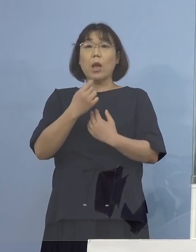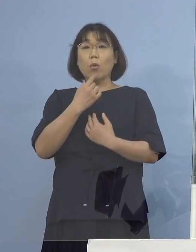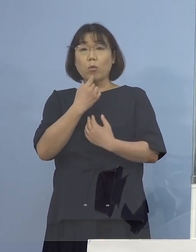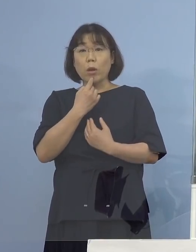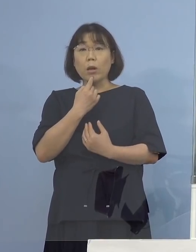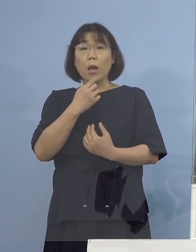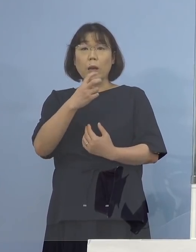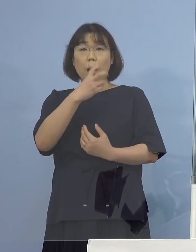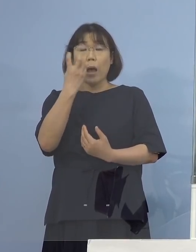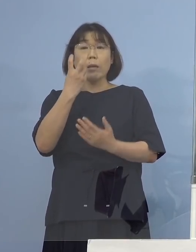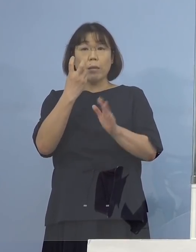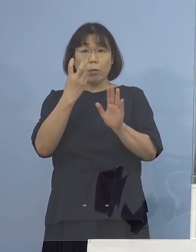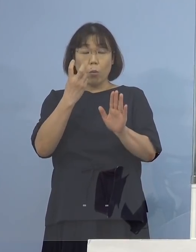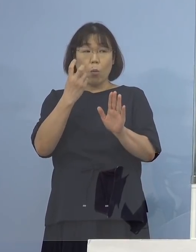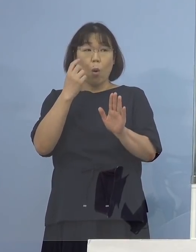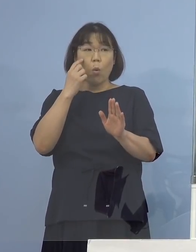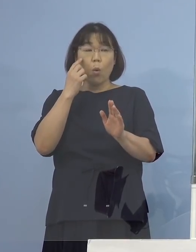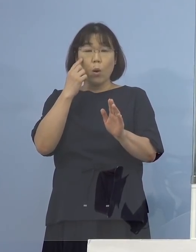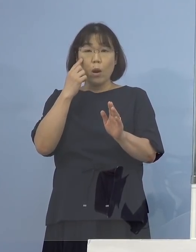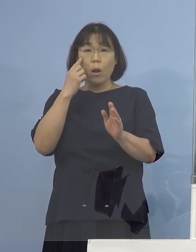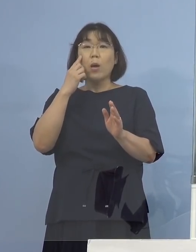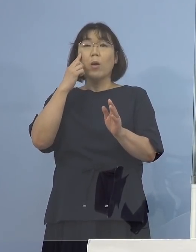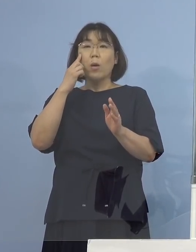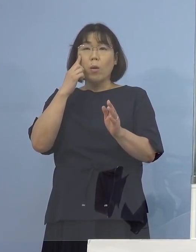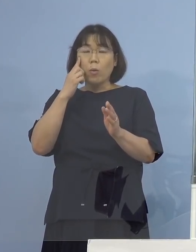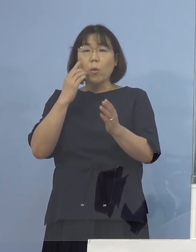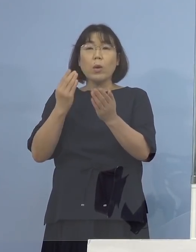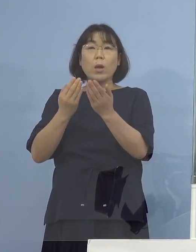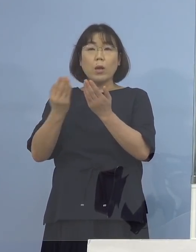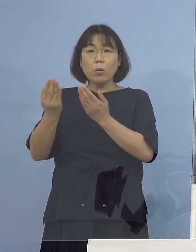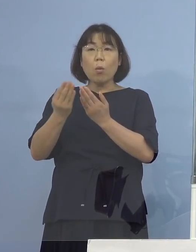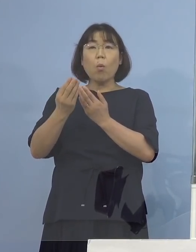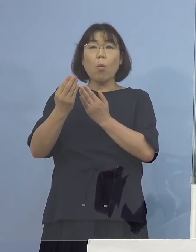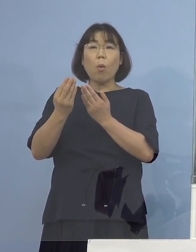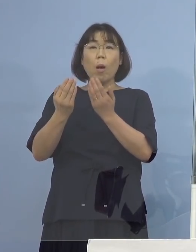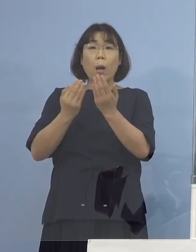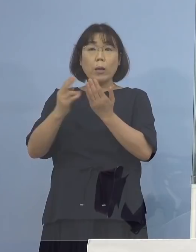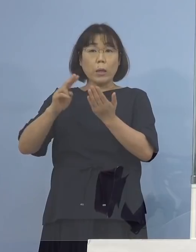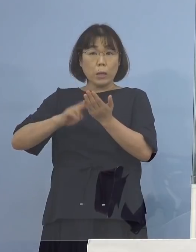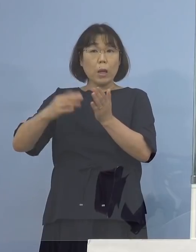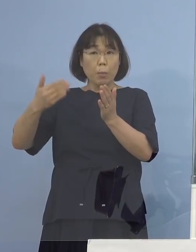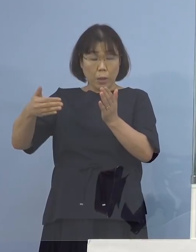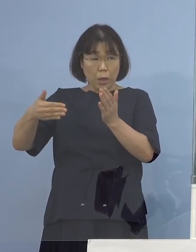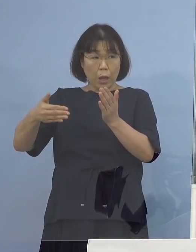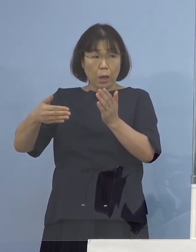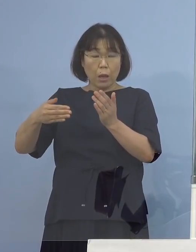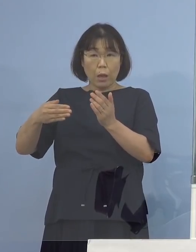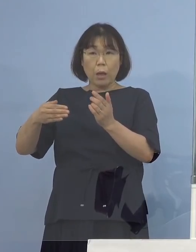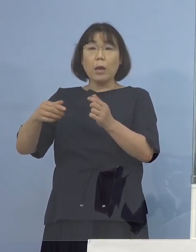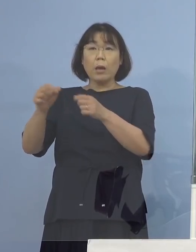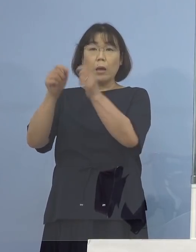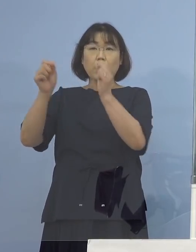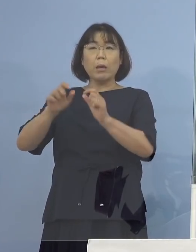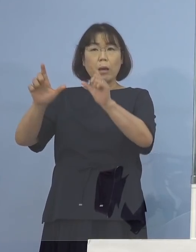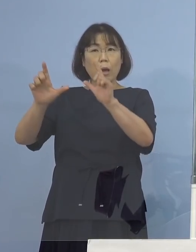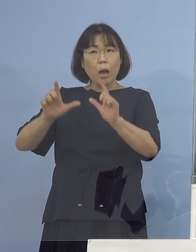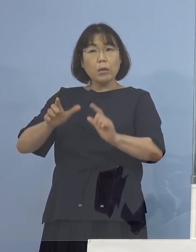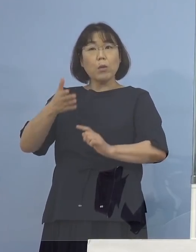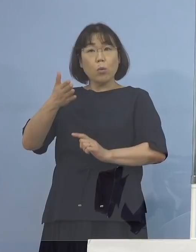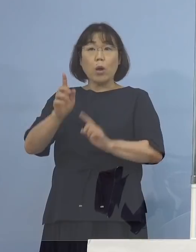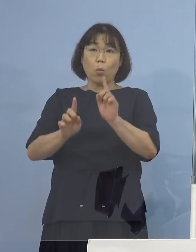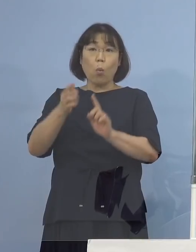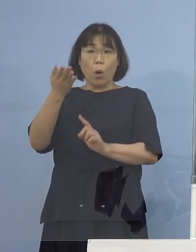これの確定検査が行われているのか 既に結果が返ってきているのかというところとですね